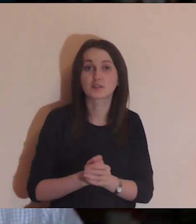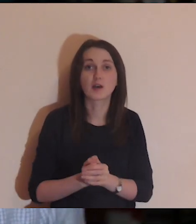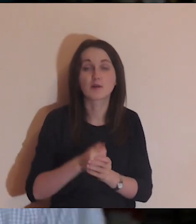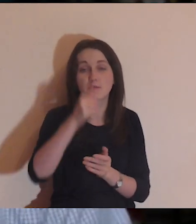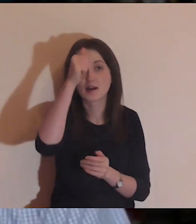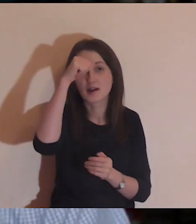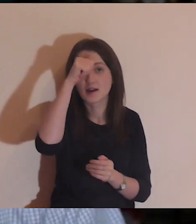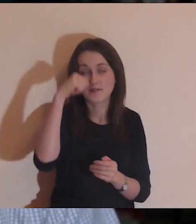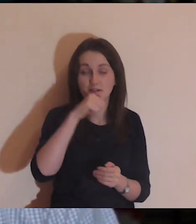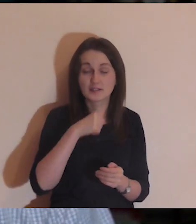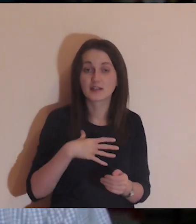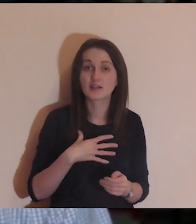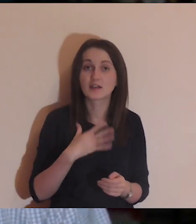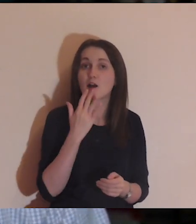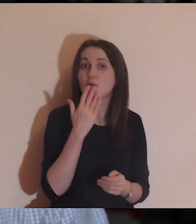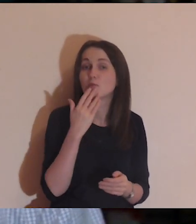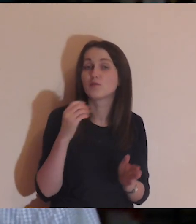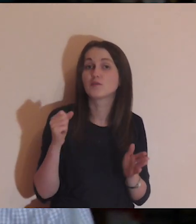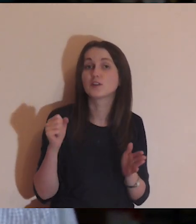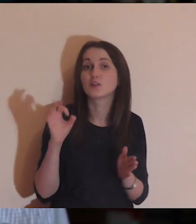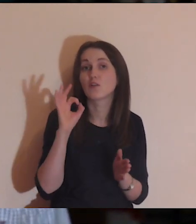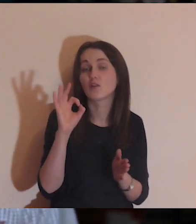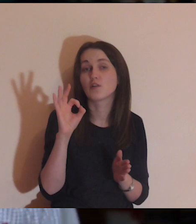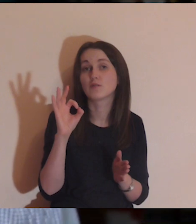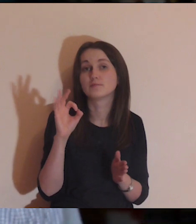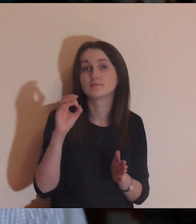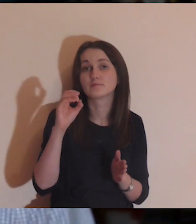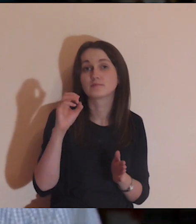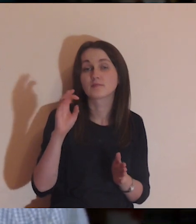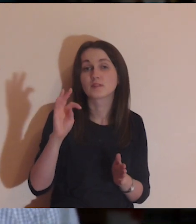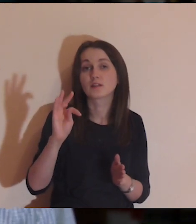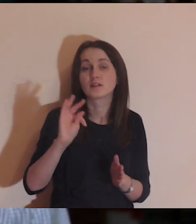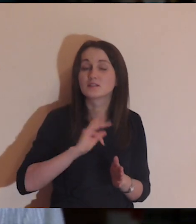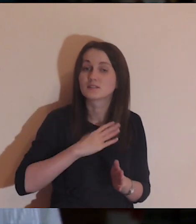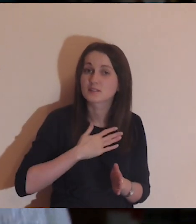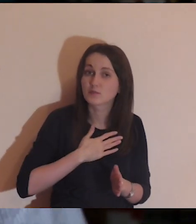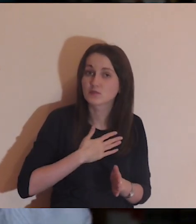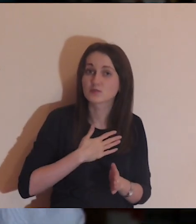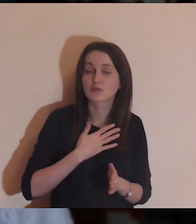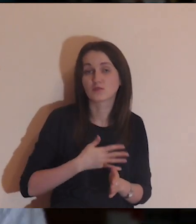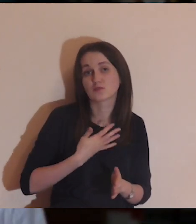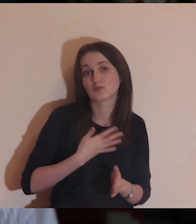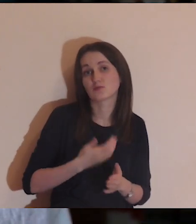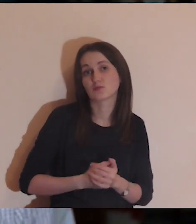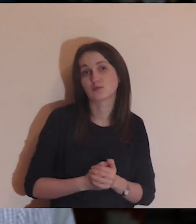że dla mnie ta Ewangelia mówi o samotności, Łazarz symbolizuje osoby w samotności,